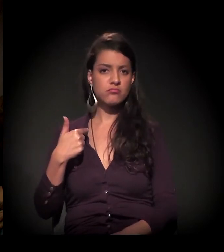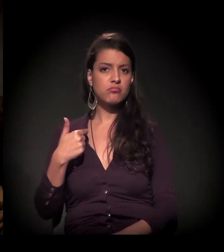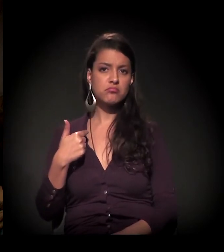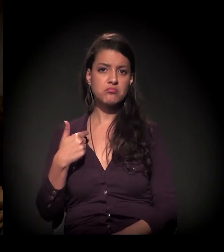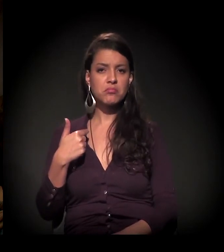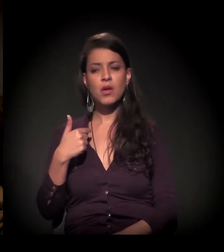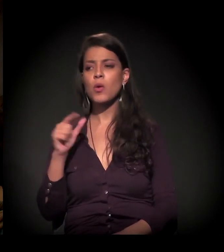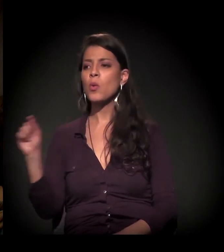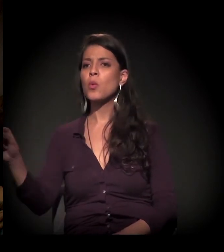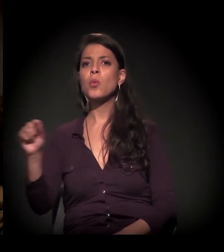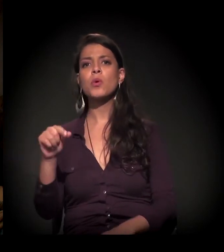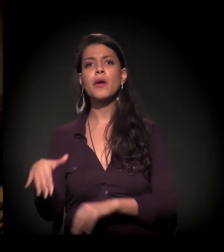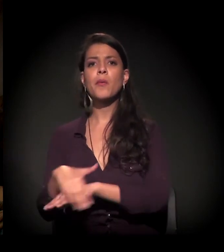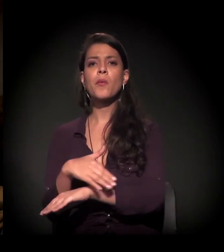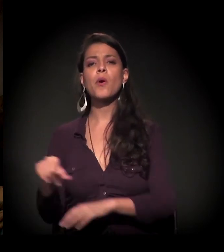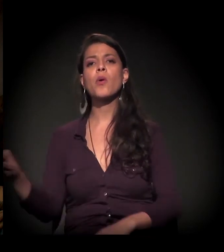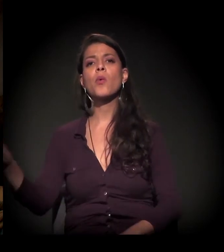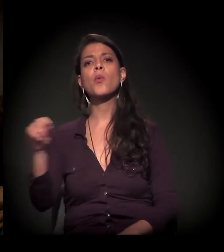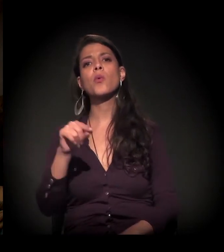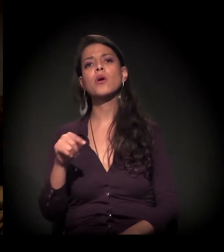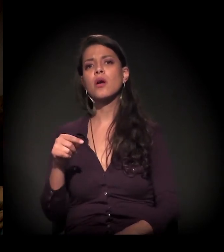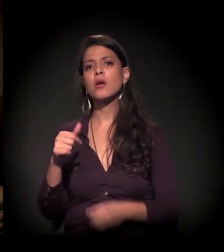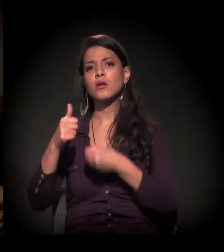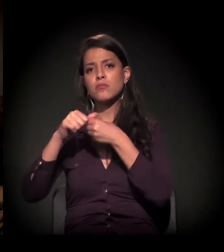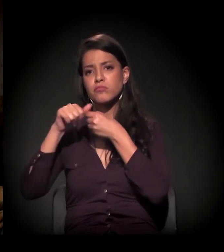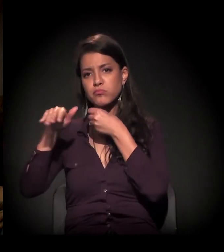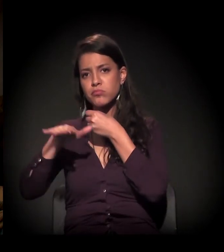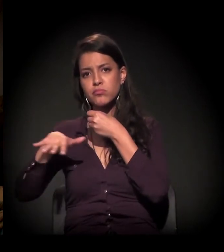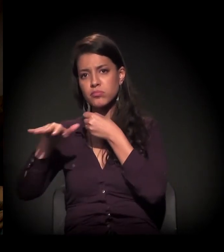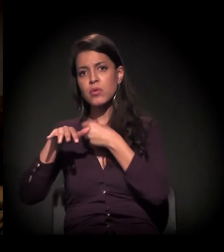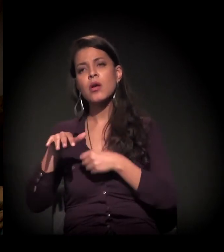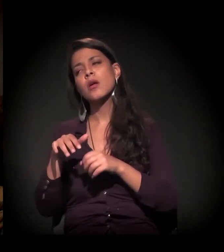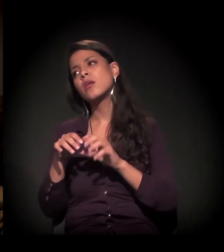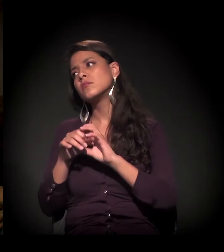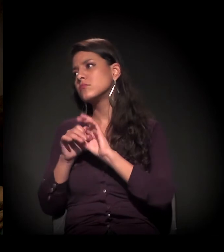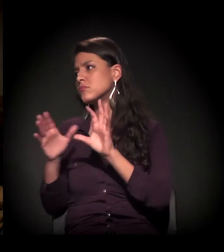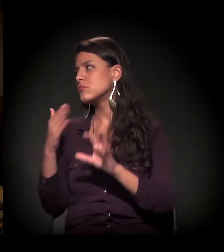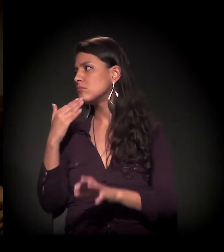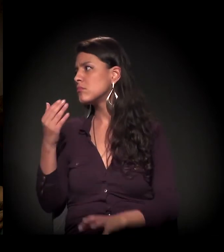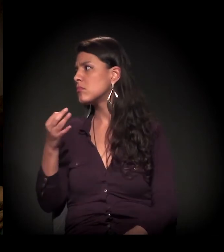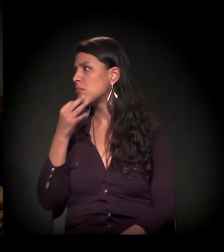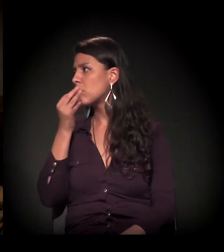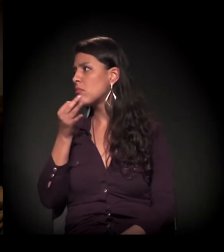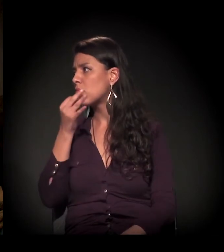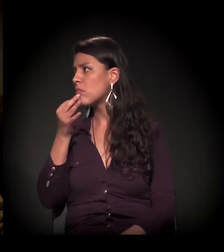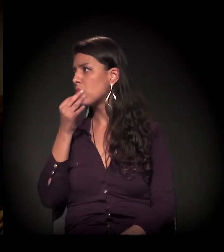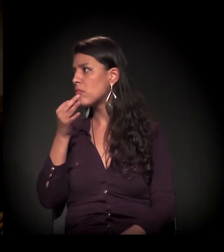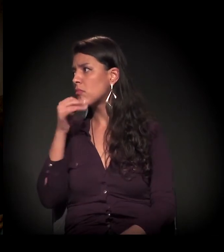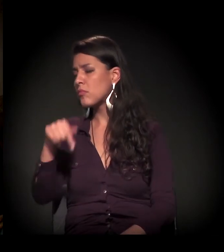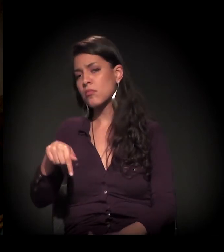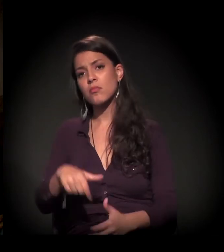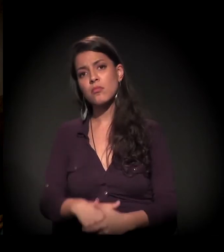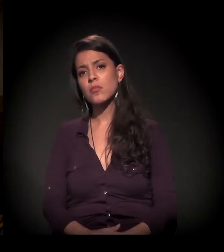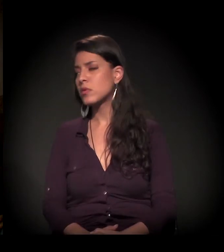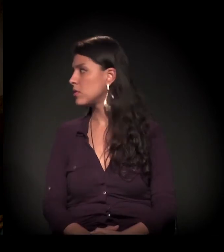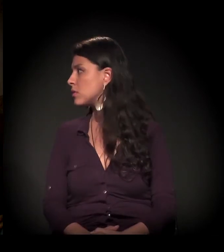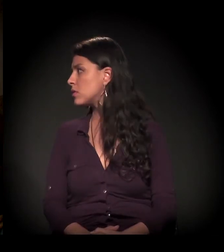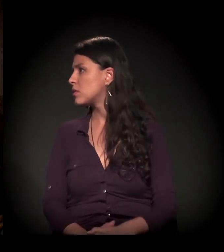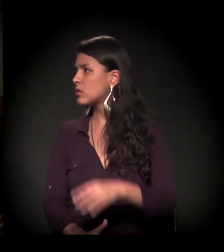E gostaria que ele tivesse um espacinho para falar, para comentar o que a gente falou tanto aqui.